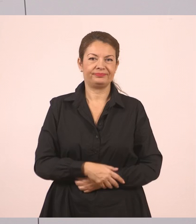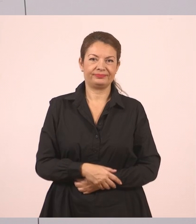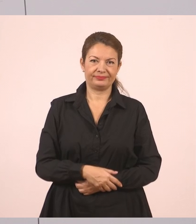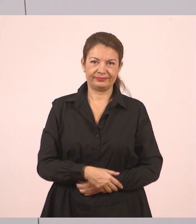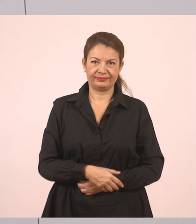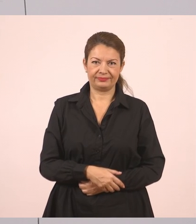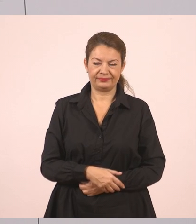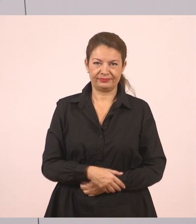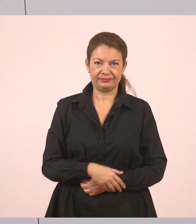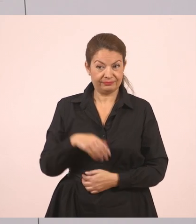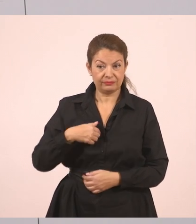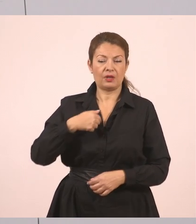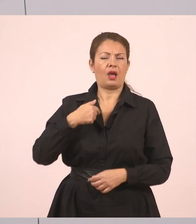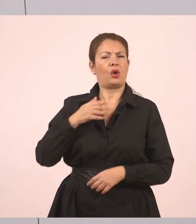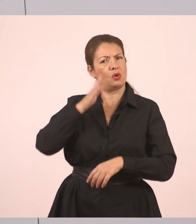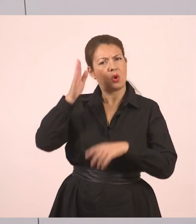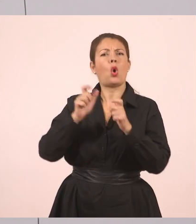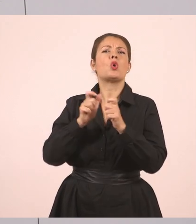"Στο χωριό μου", απάντησε ο Γιάννης.